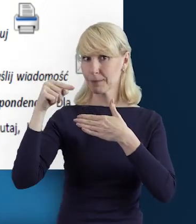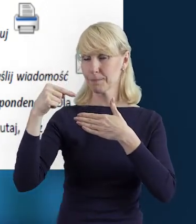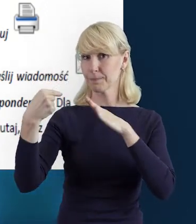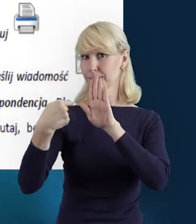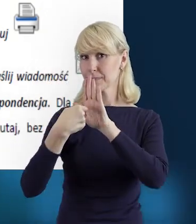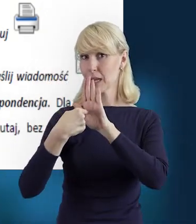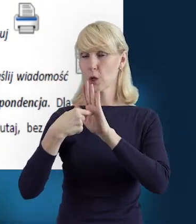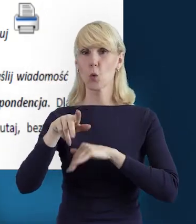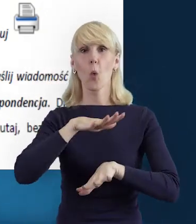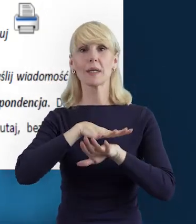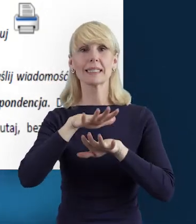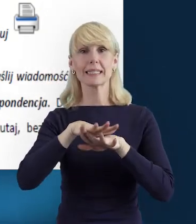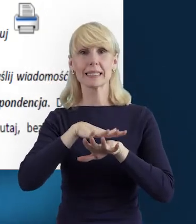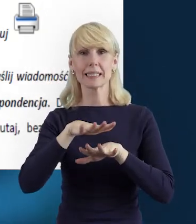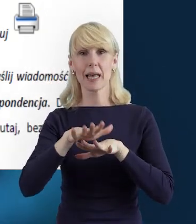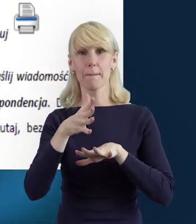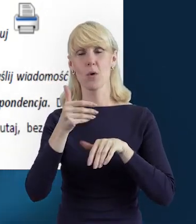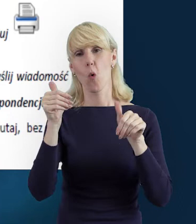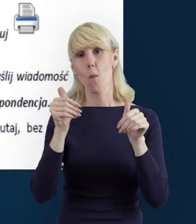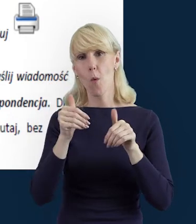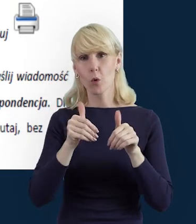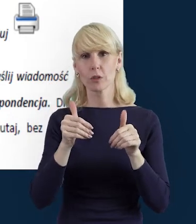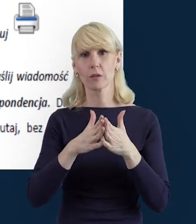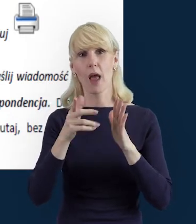system umożliwia nam różnorodne wybory.